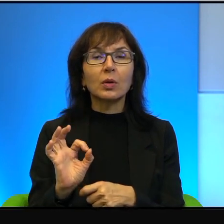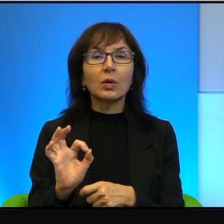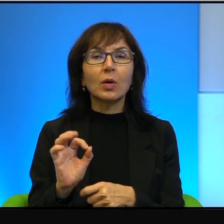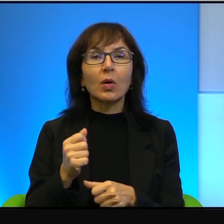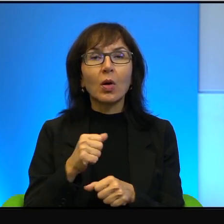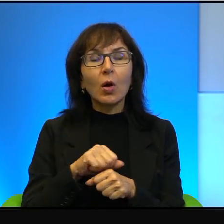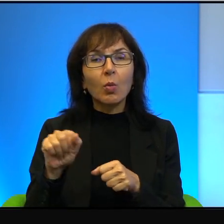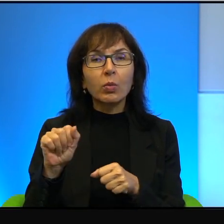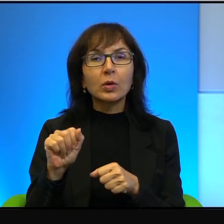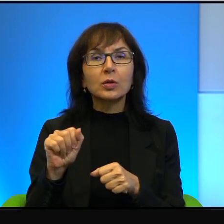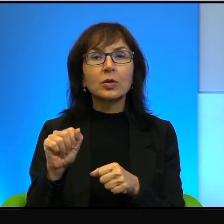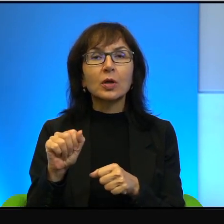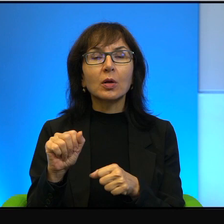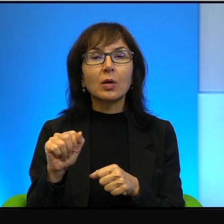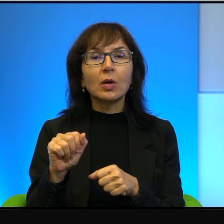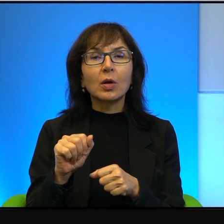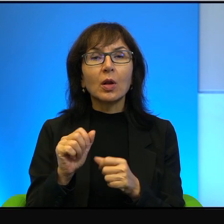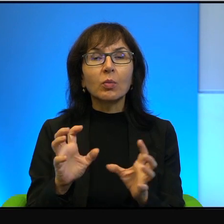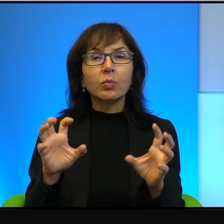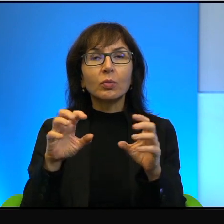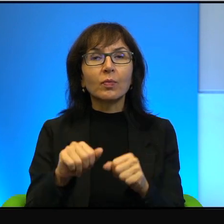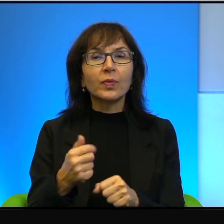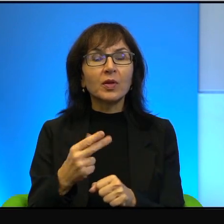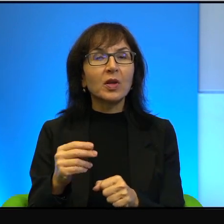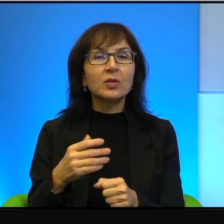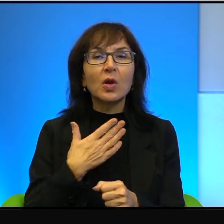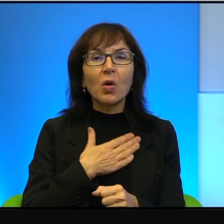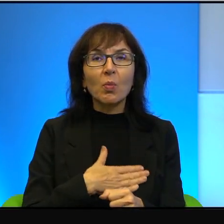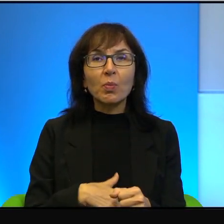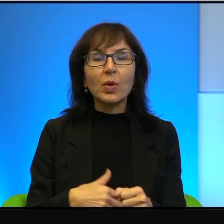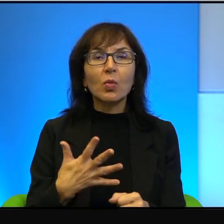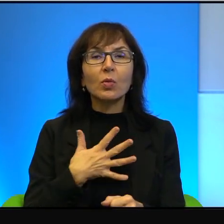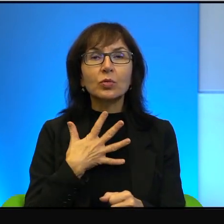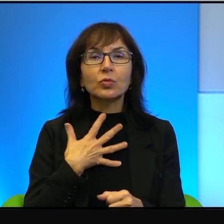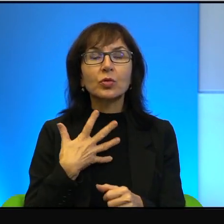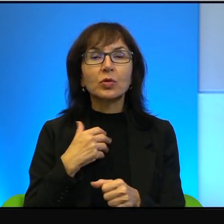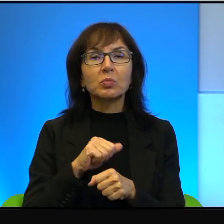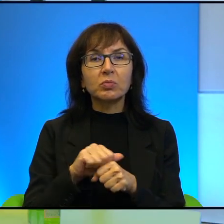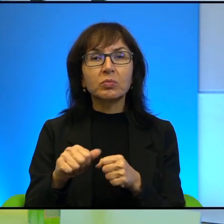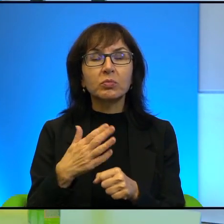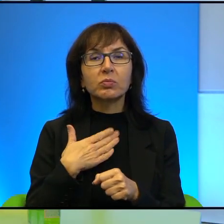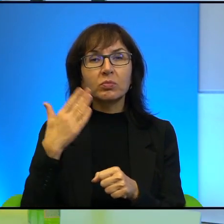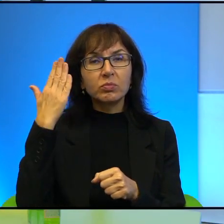okupantem to nie jest miłe uczucie. Jestem o tym głęboko, głęboko przekonany.